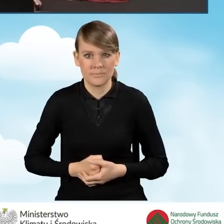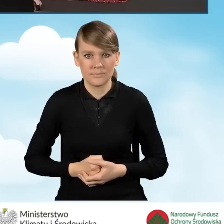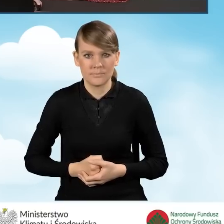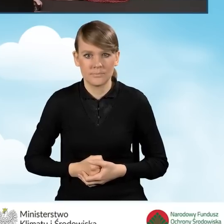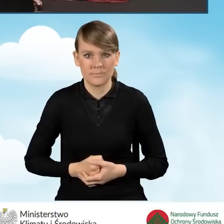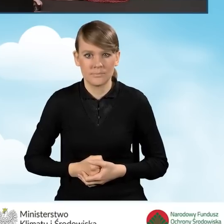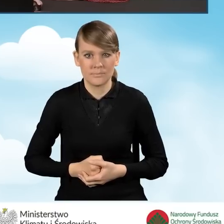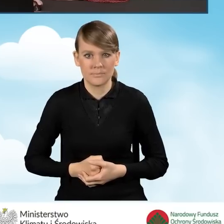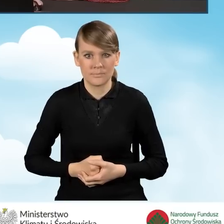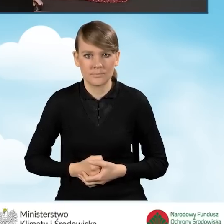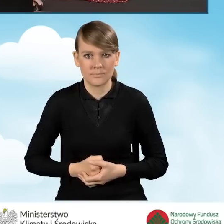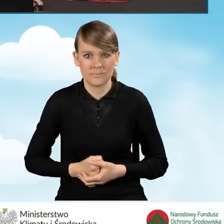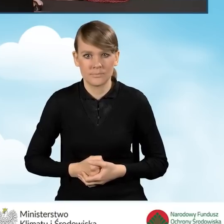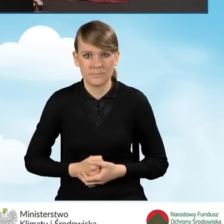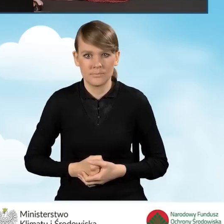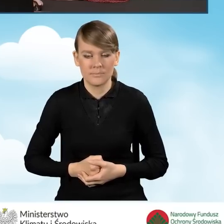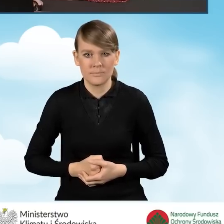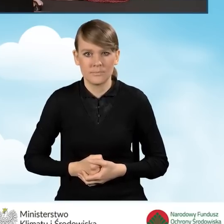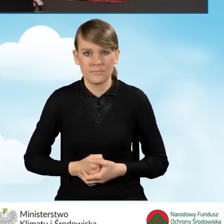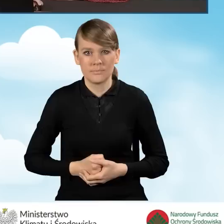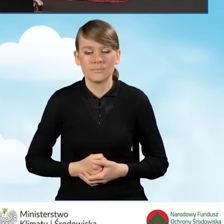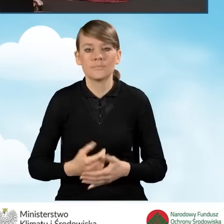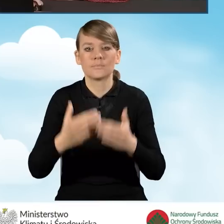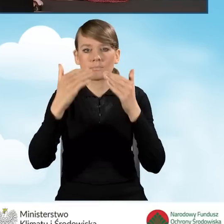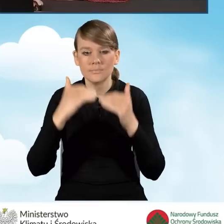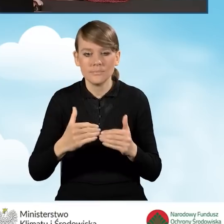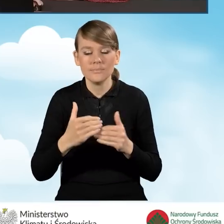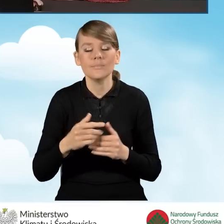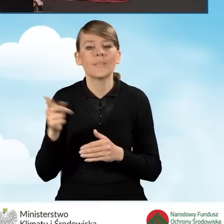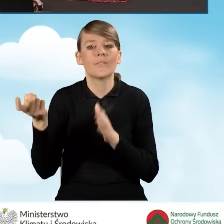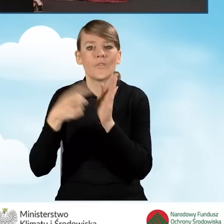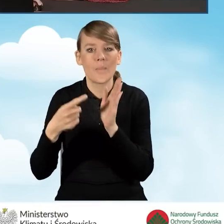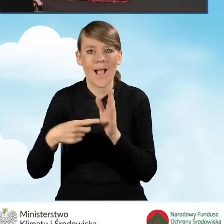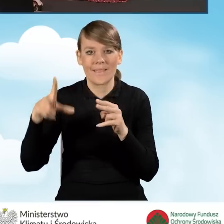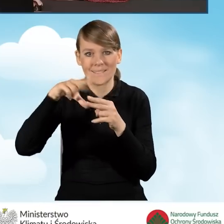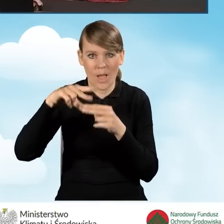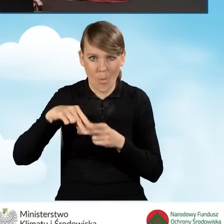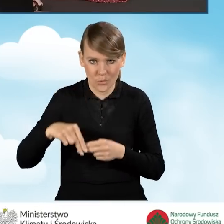Następnie mamy część wniosku pod tytułem: Wymagane załączniki dołączone do wniosku.